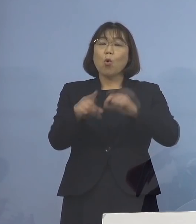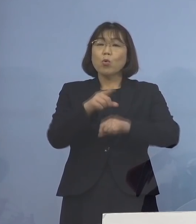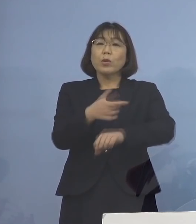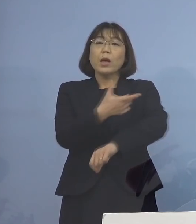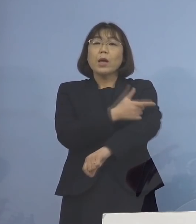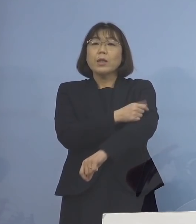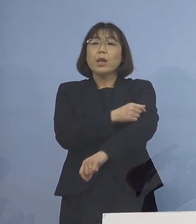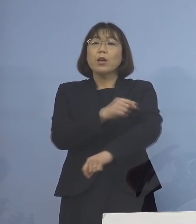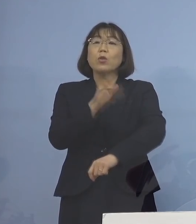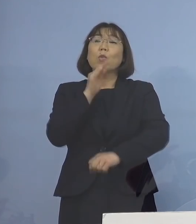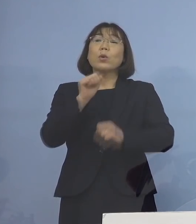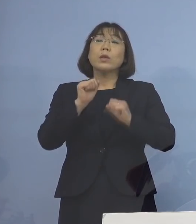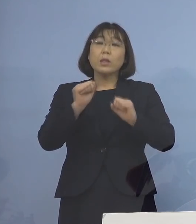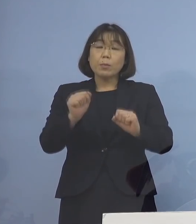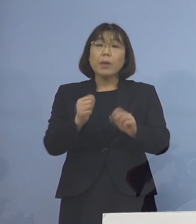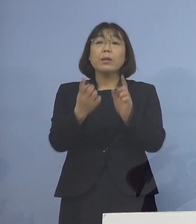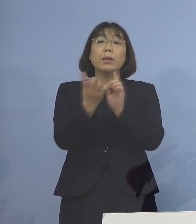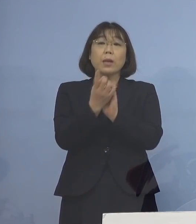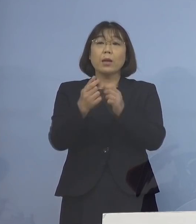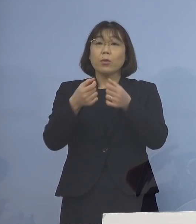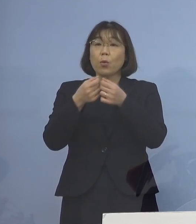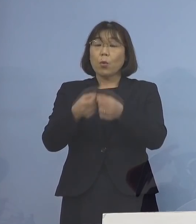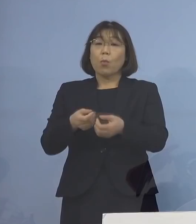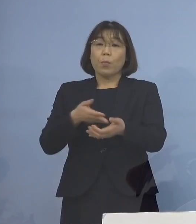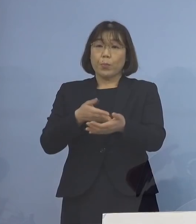少しその対象を 詳細に申し上げて参ります